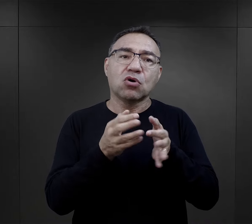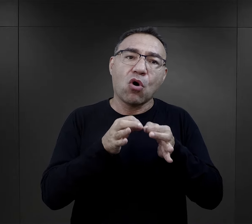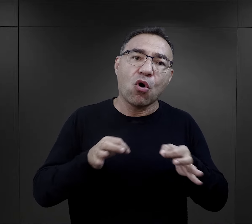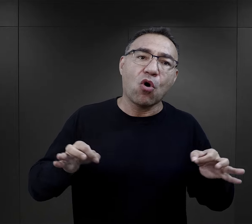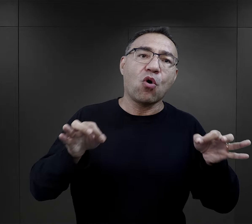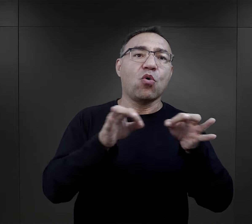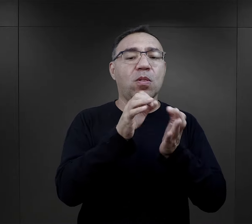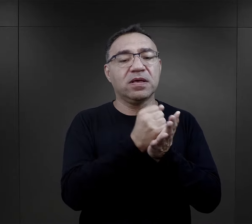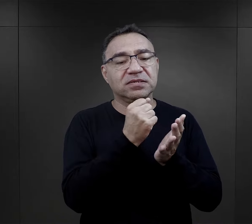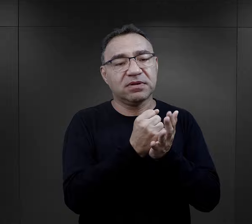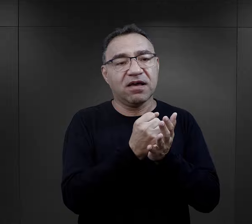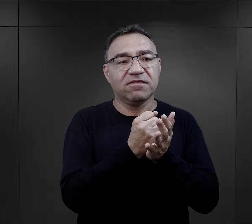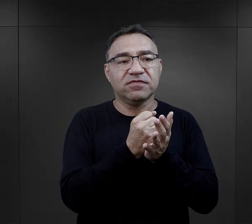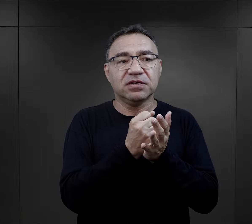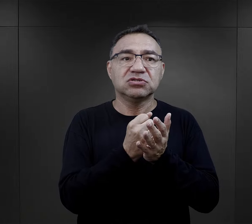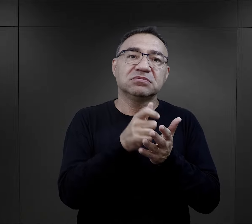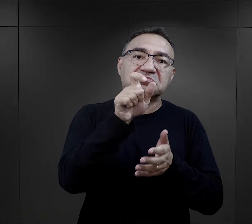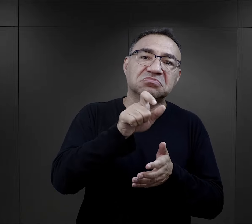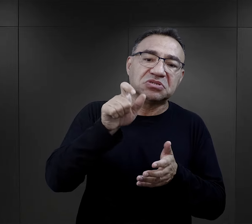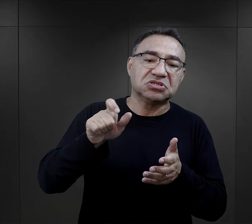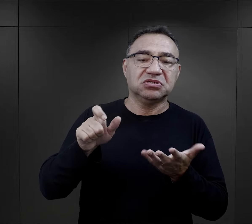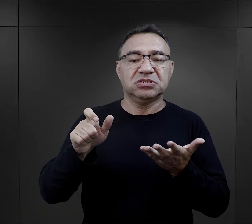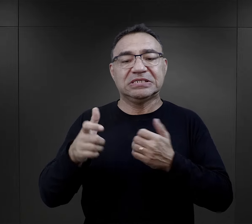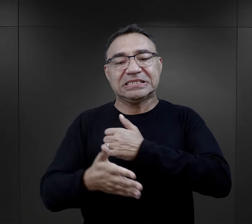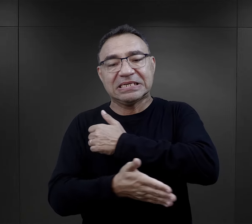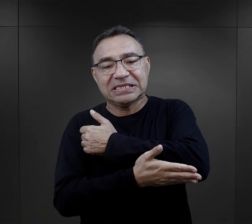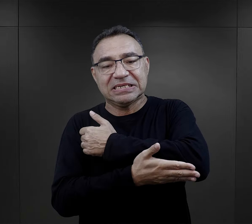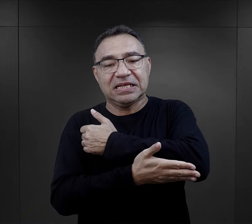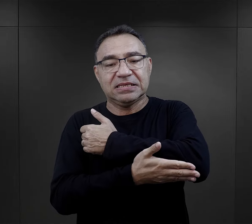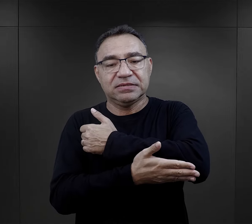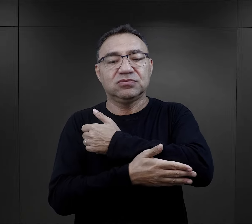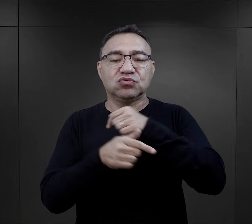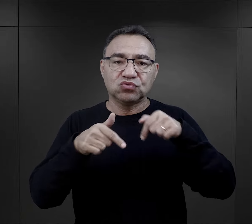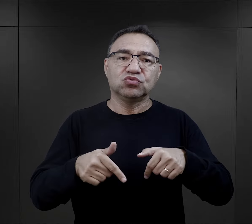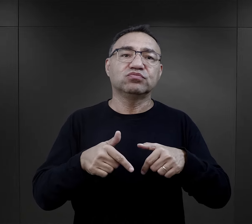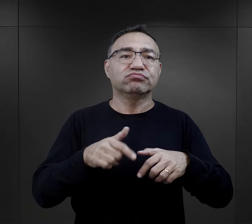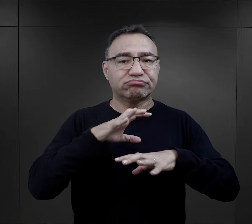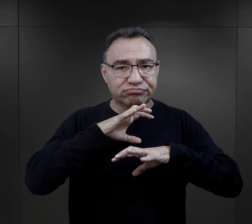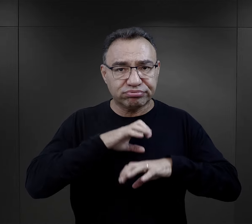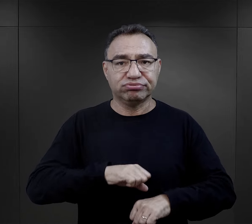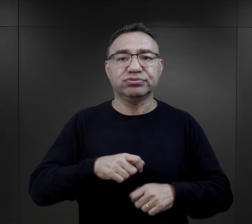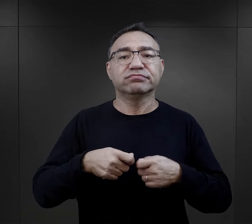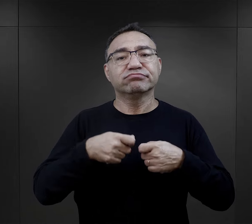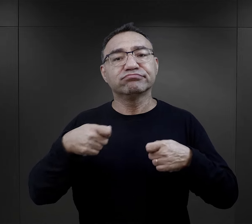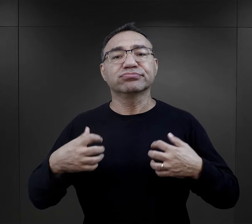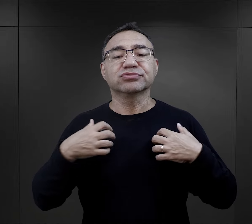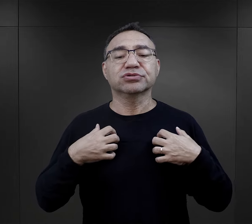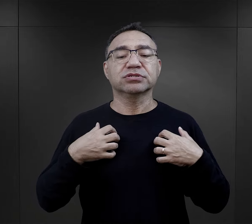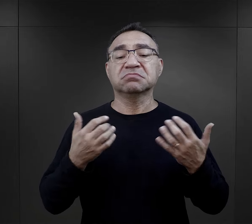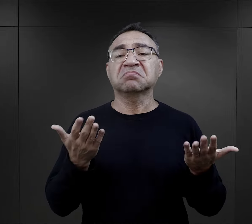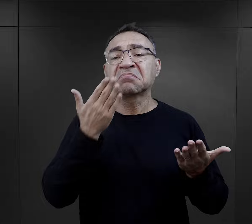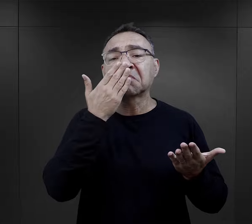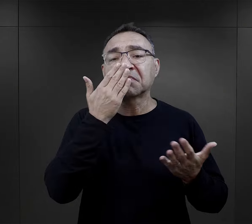można odnaleźć jakieś ogólne czynniki, czy to cechy indywidualne, czy pewne zasady, które pomagały przetrwać w obozie?